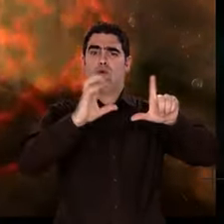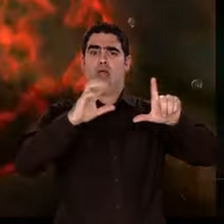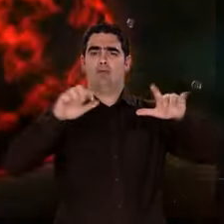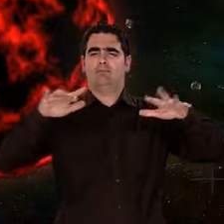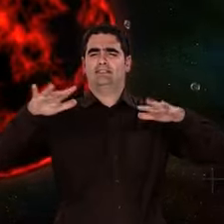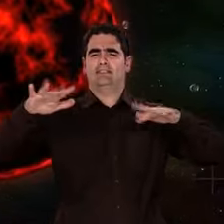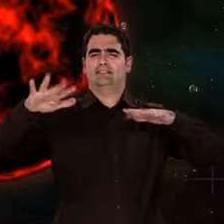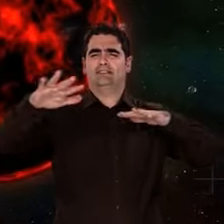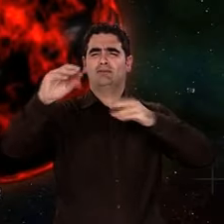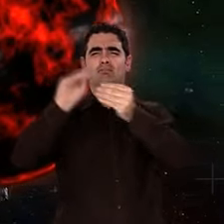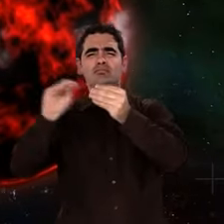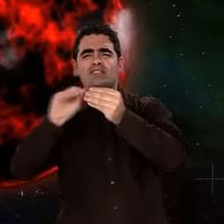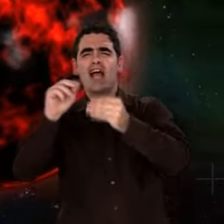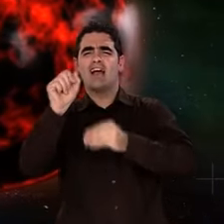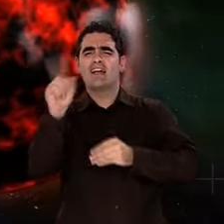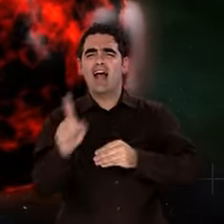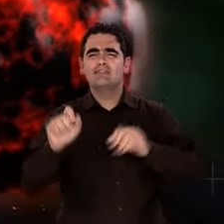La Terre vient de se former.